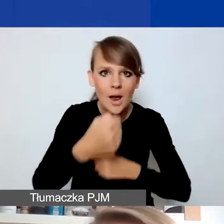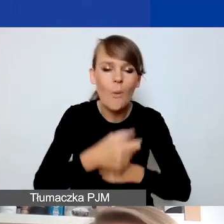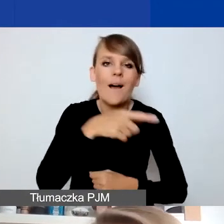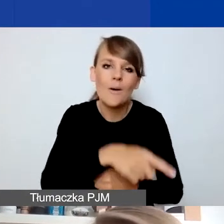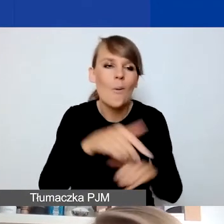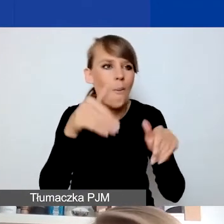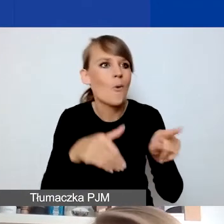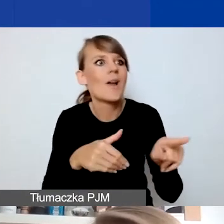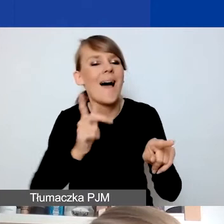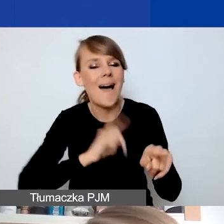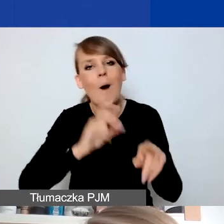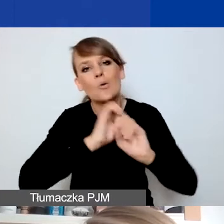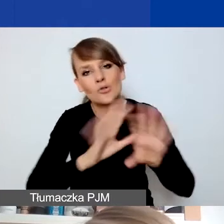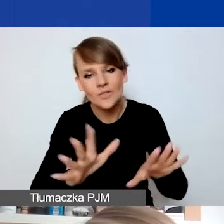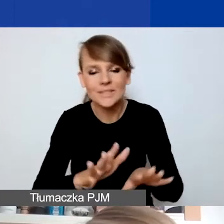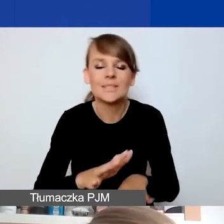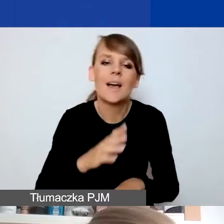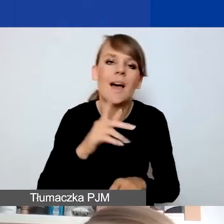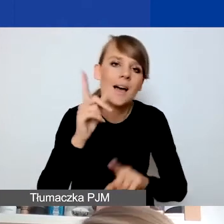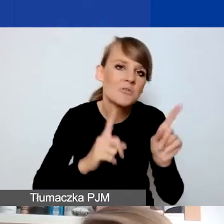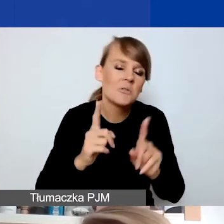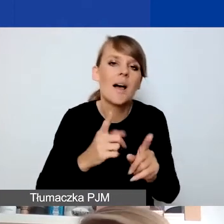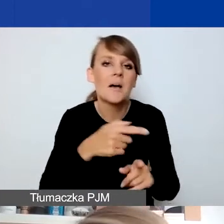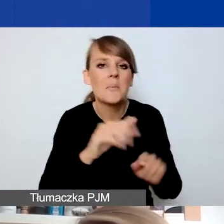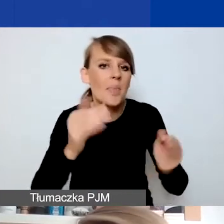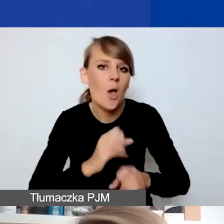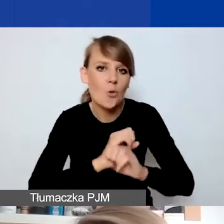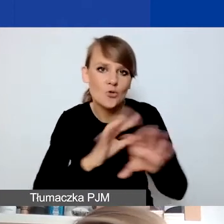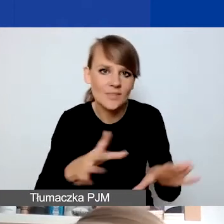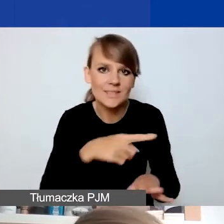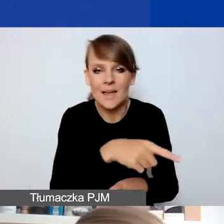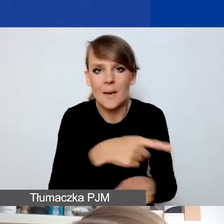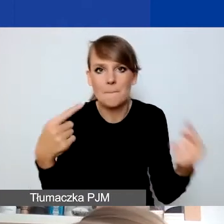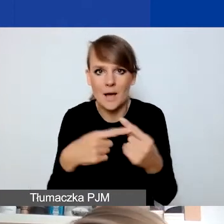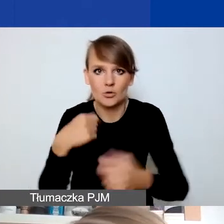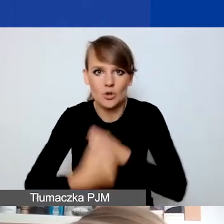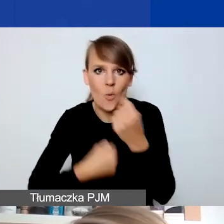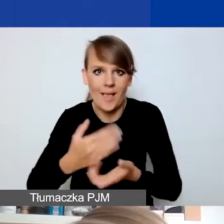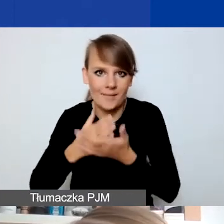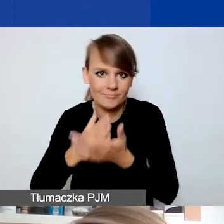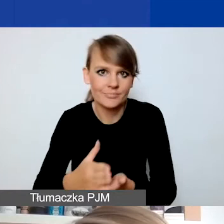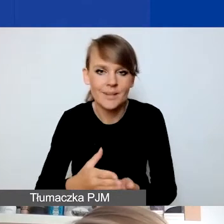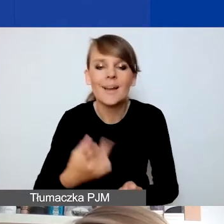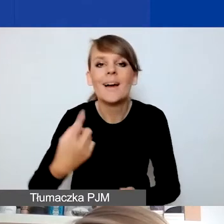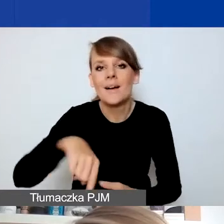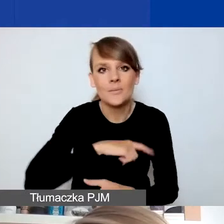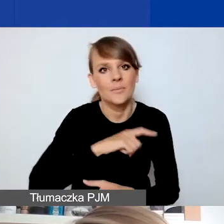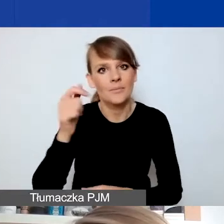można zakwalifikować do działań interwencyjnych. Ale to właściwie eksperci i ekspertki, którzy będą te wnioski oceniać,